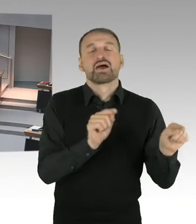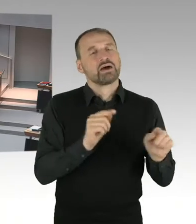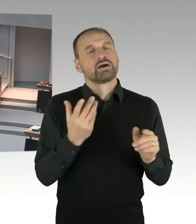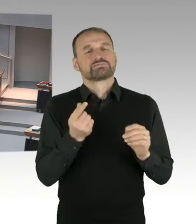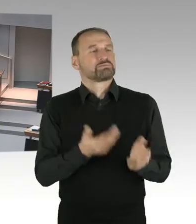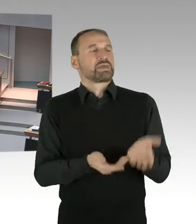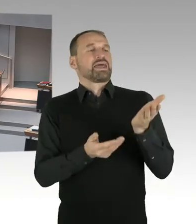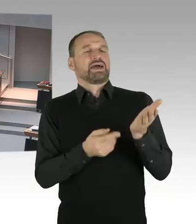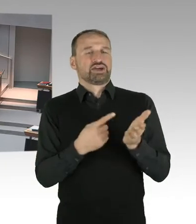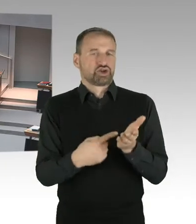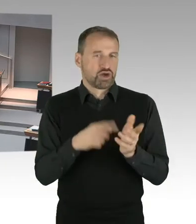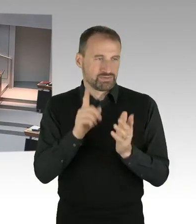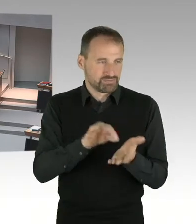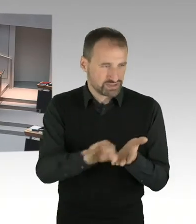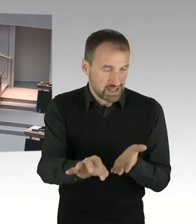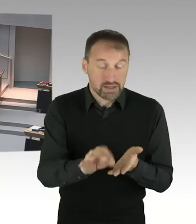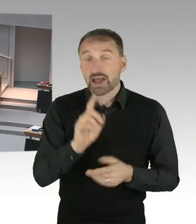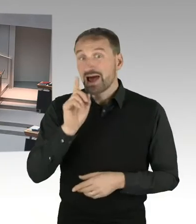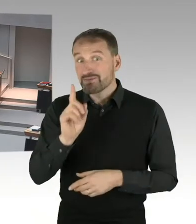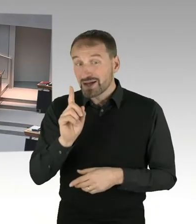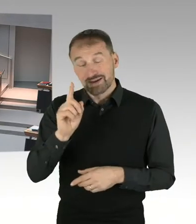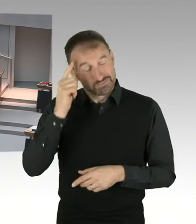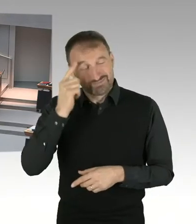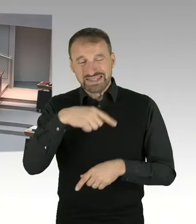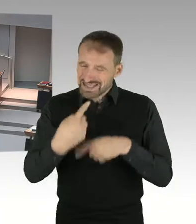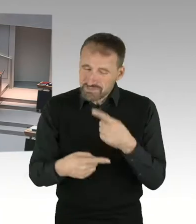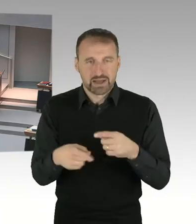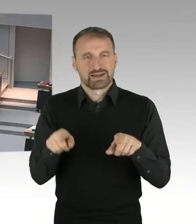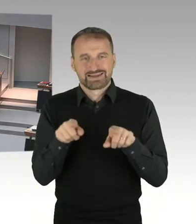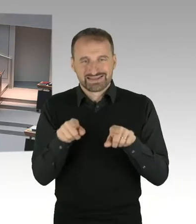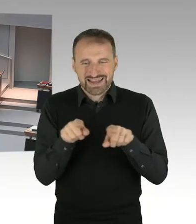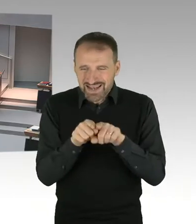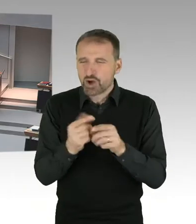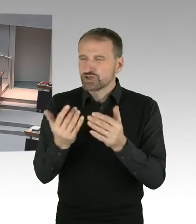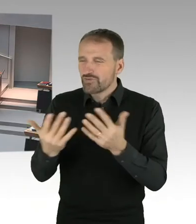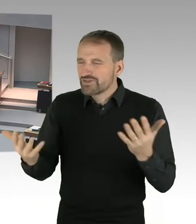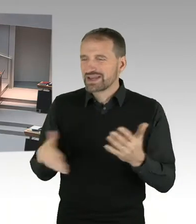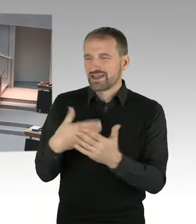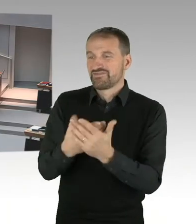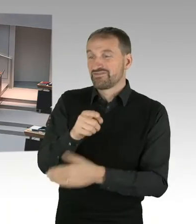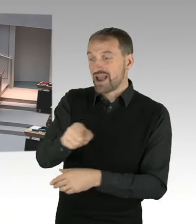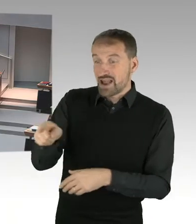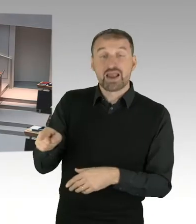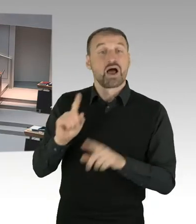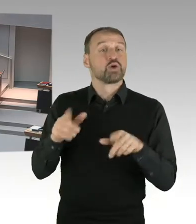bei denen weniger gezahlt wird. Durch diese Methode ist allerdings sichergestellt, dass im Trend es eher so ist,